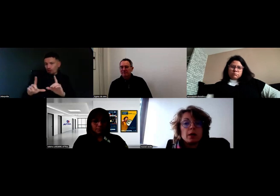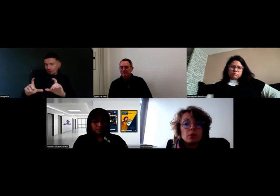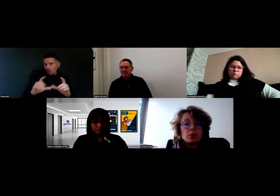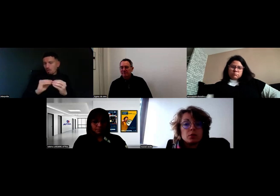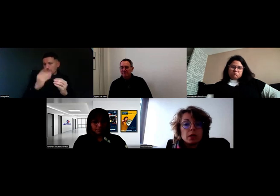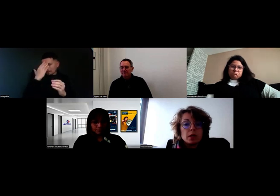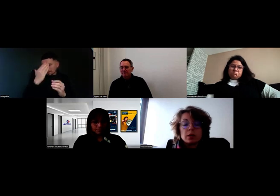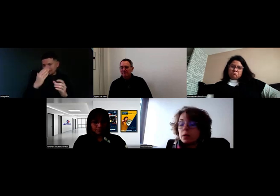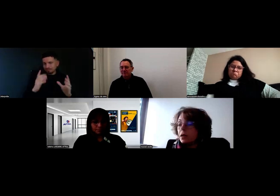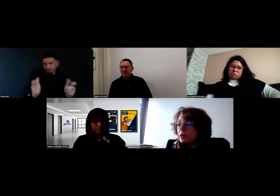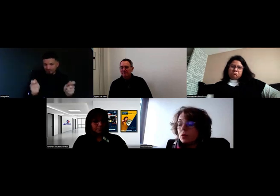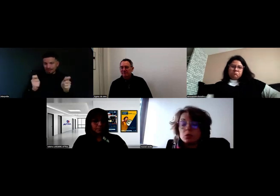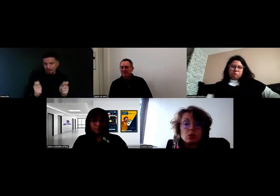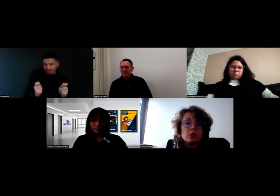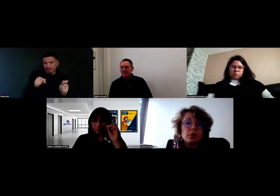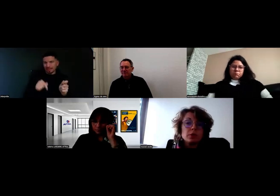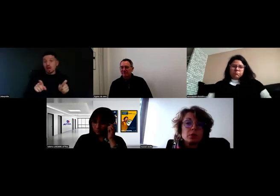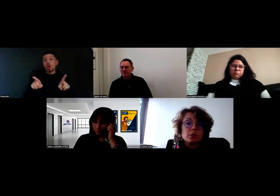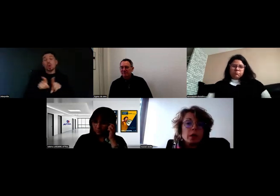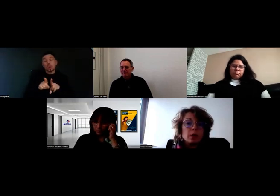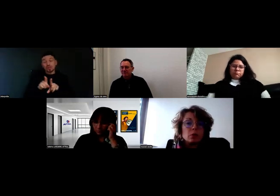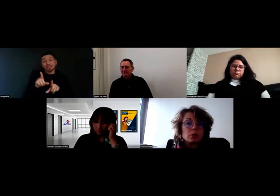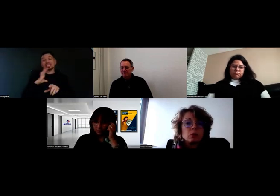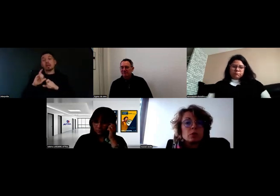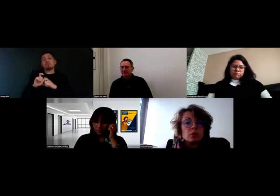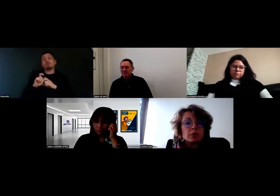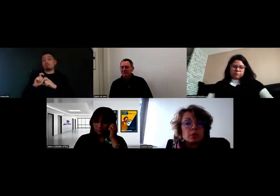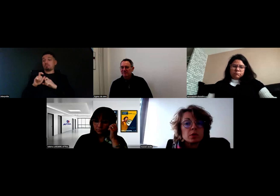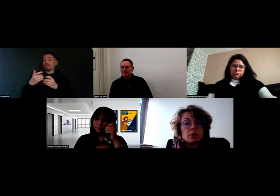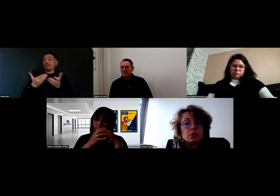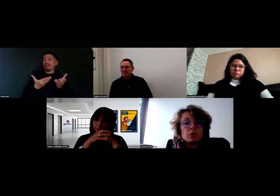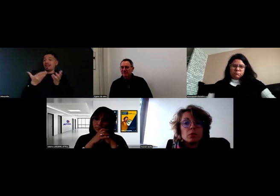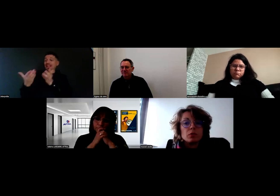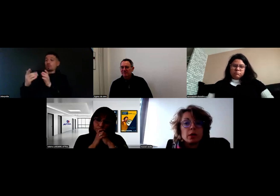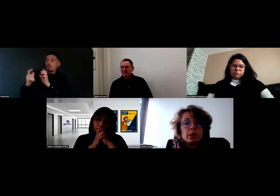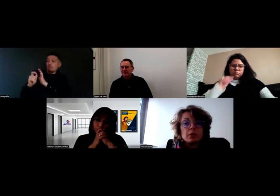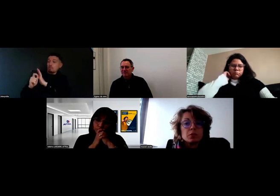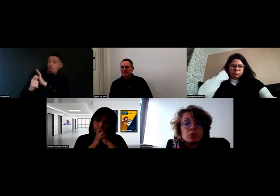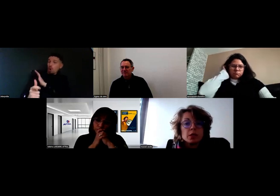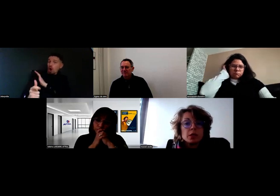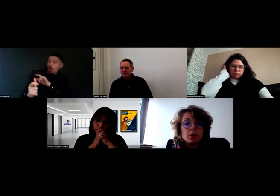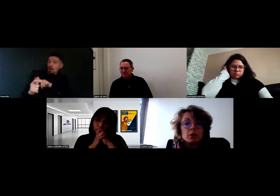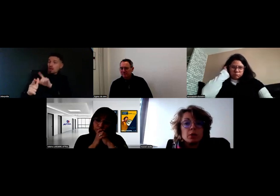En plus de ça, il y a des protocoles de livraison. Le protocole de livraison, c'est le mode d'emploi de la livraison chez le client,